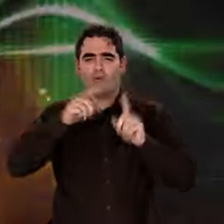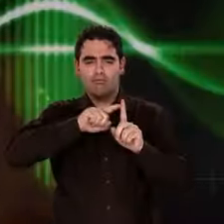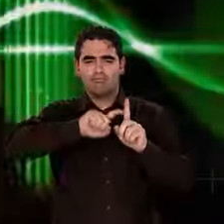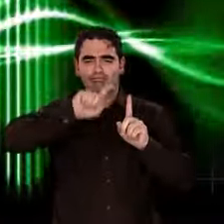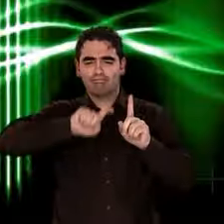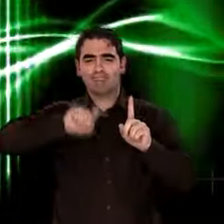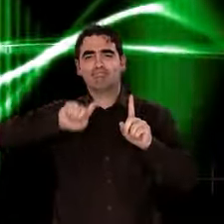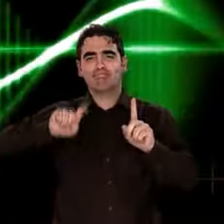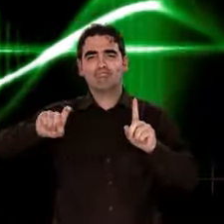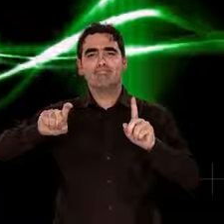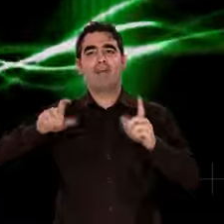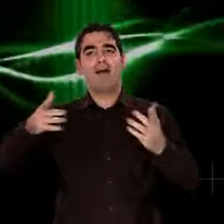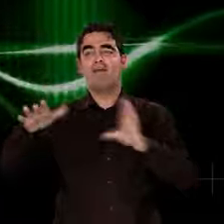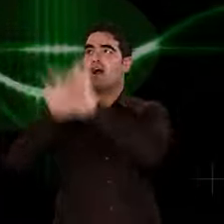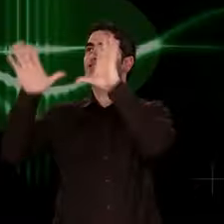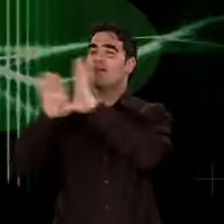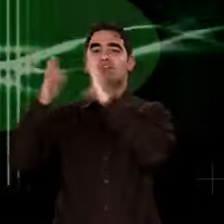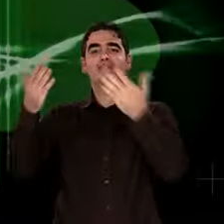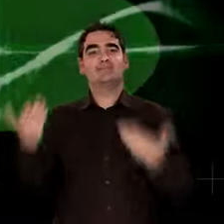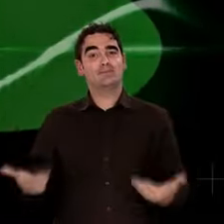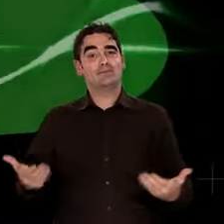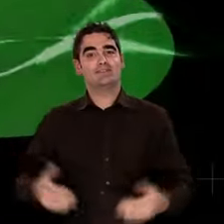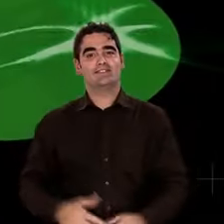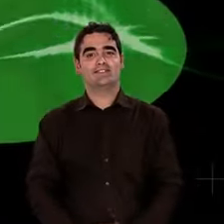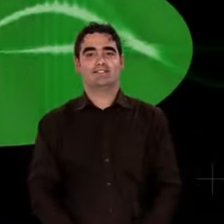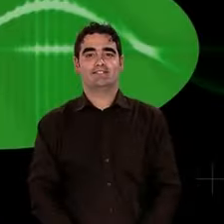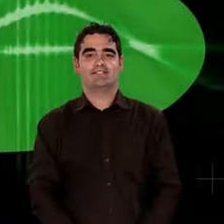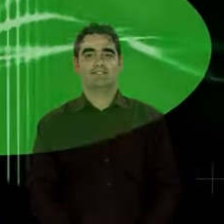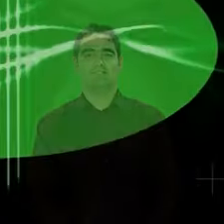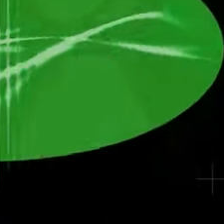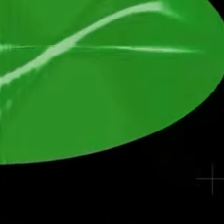La science la capte, la mesure, l'analyse dans ses moindres détails.